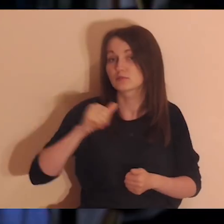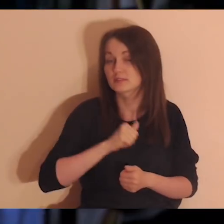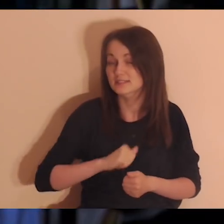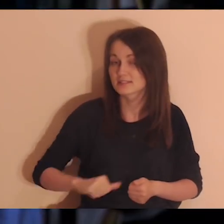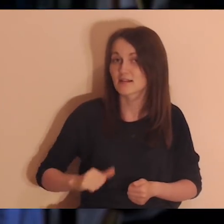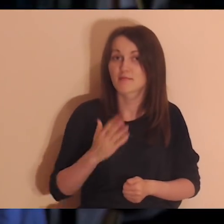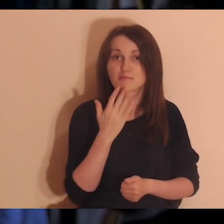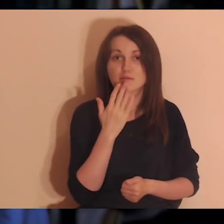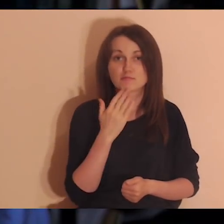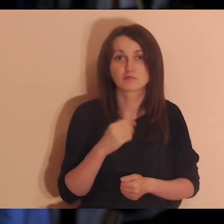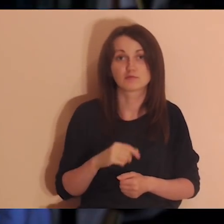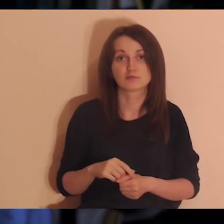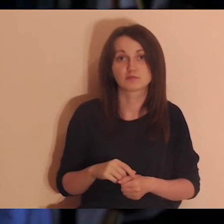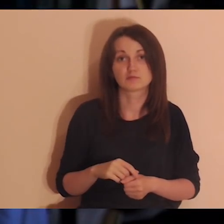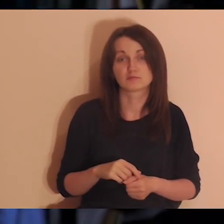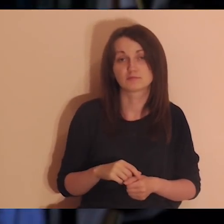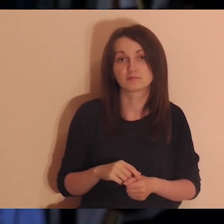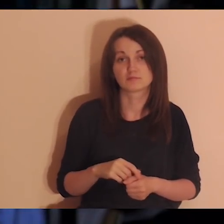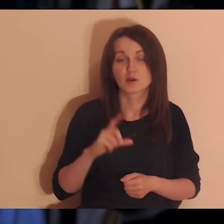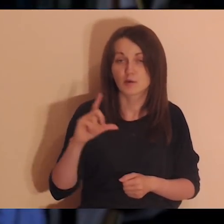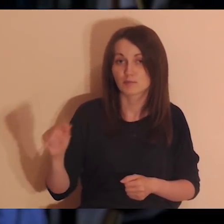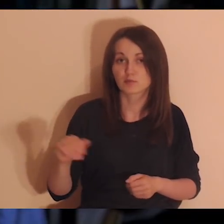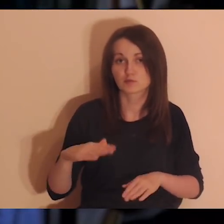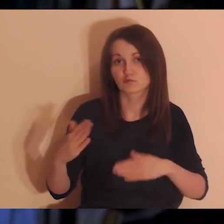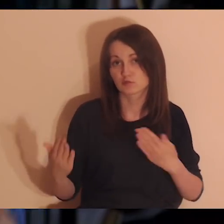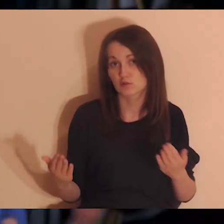Bóg sam do ciebie mówi - idźcie w tę stronę jak najwięcej.